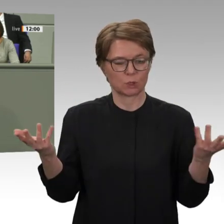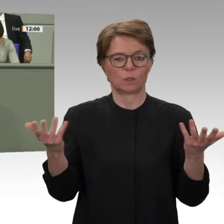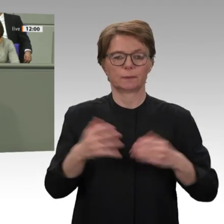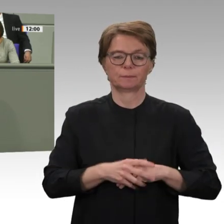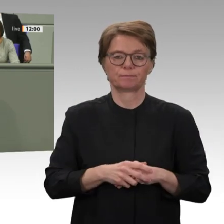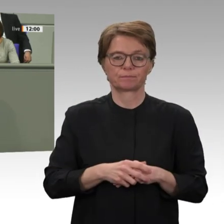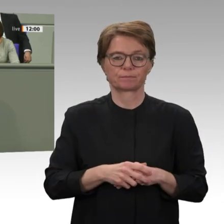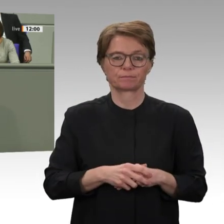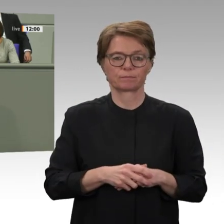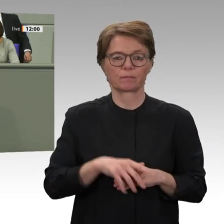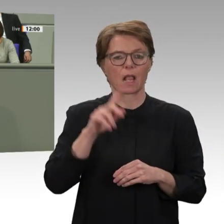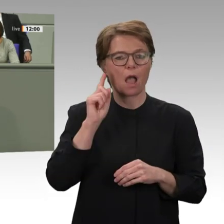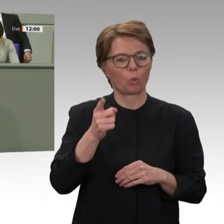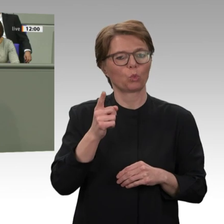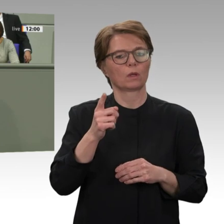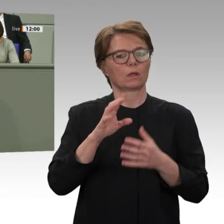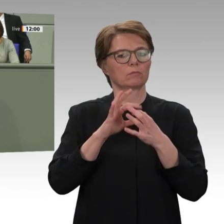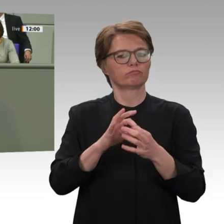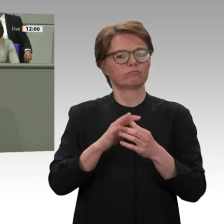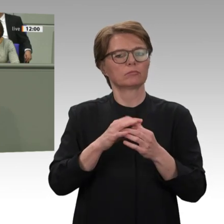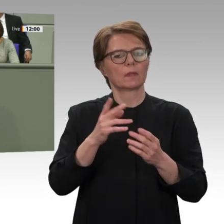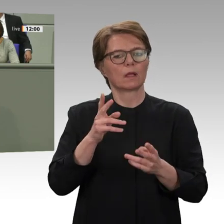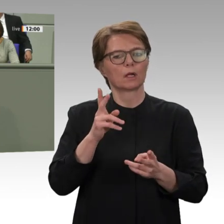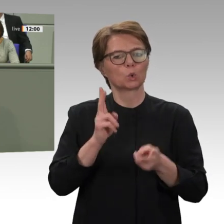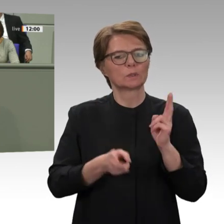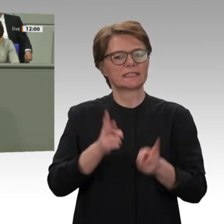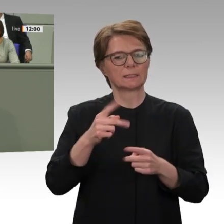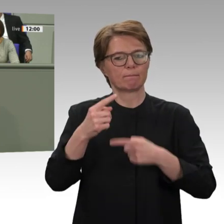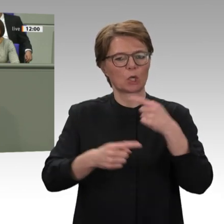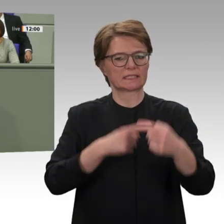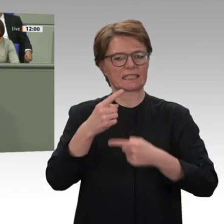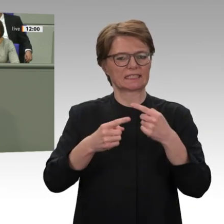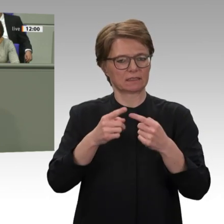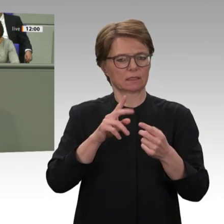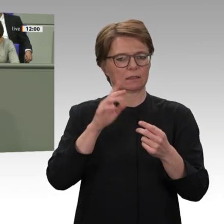Aufarbeitung der jahrzehntelangen Verbrechen gegen die Menschlichkeit im Sudan und auch